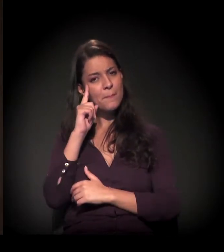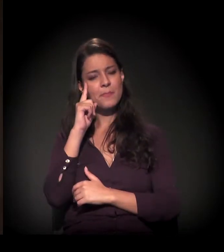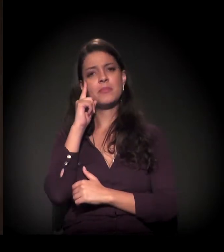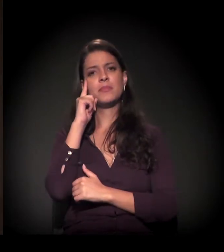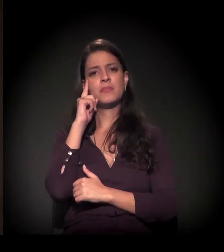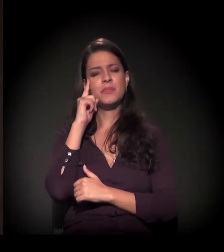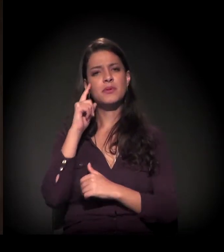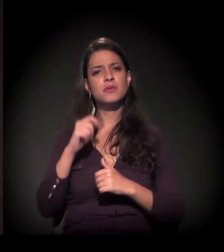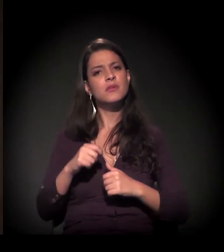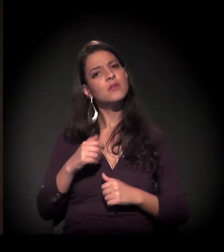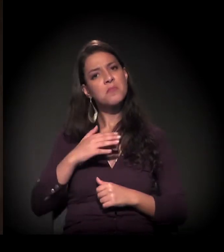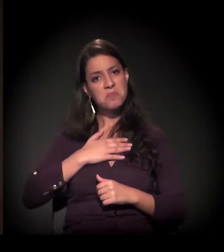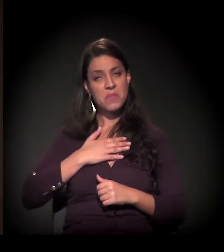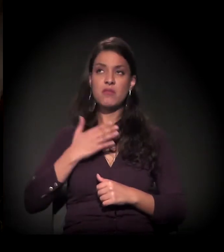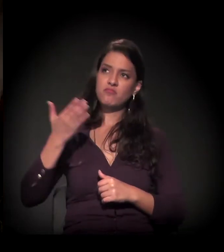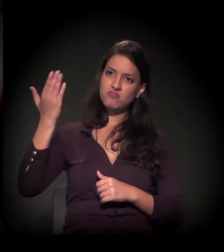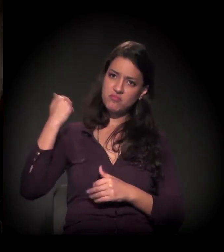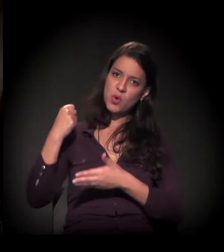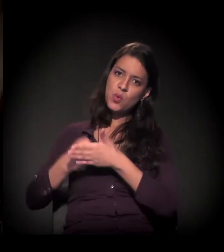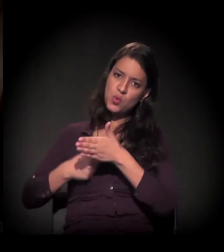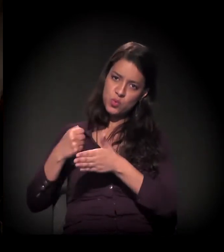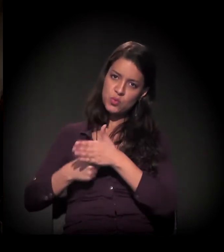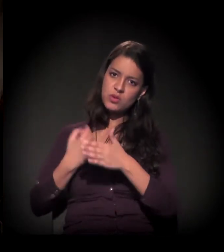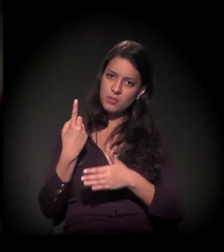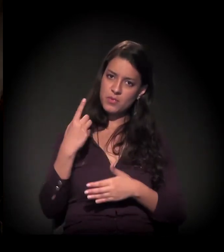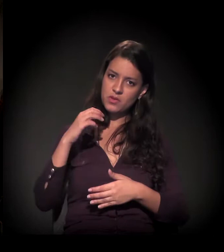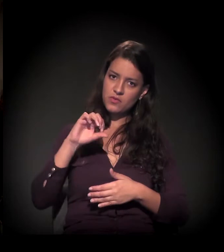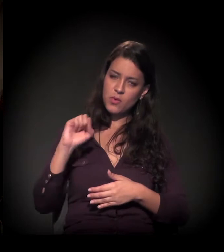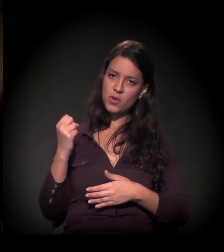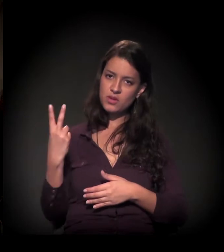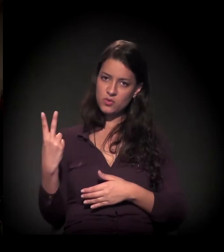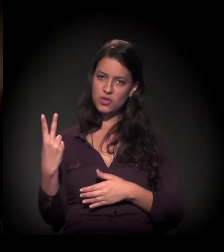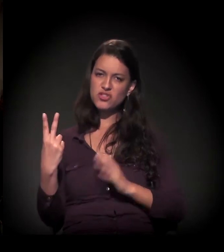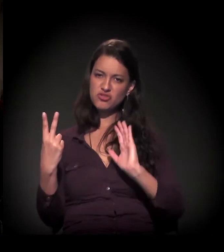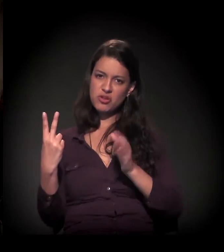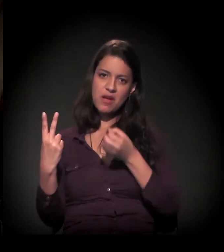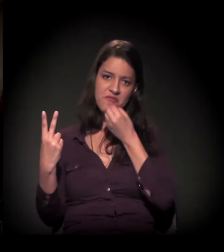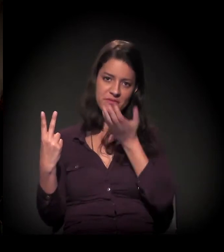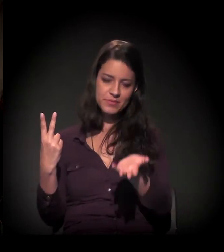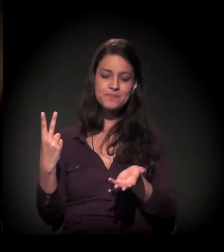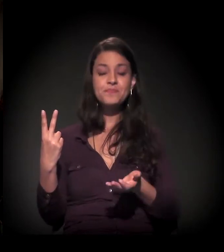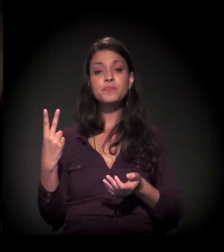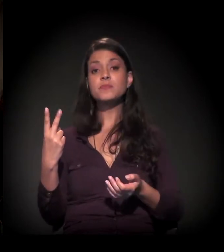eu comecei a minha luta aqui em São Paulo em 1982, como eu estava dizendo,